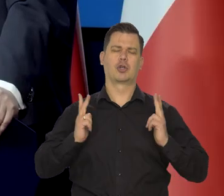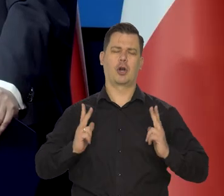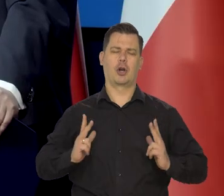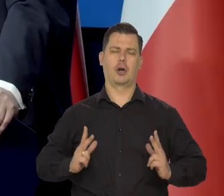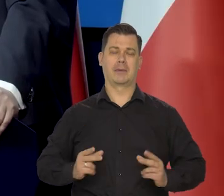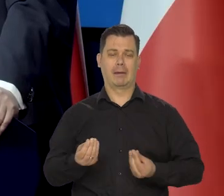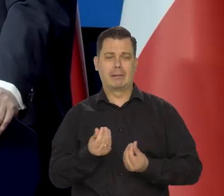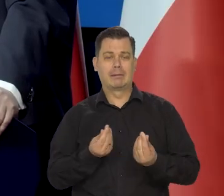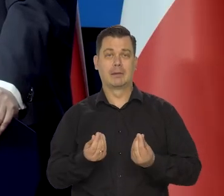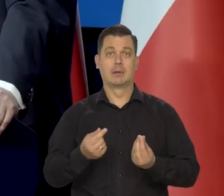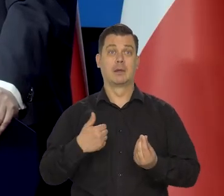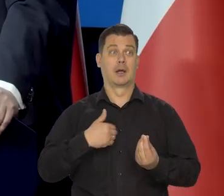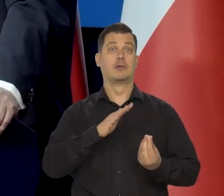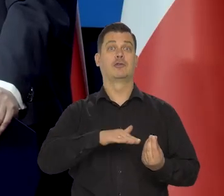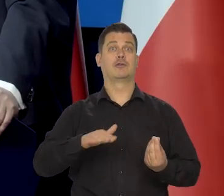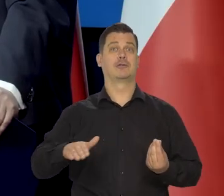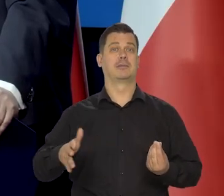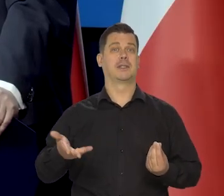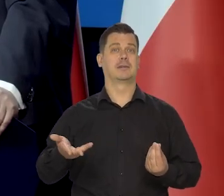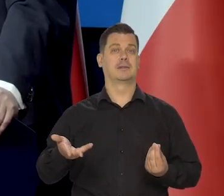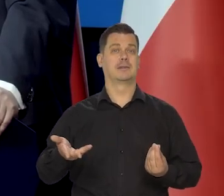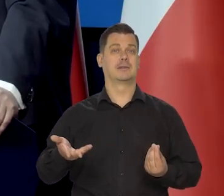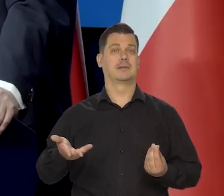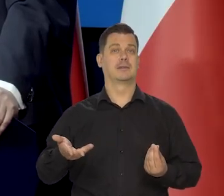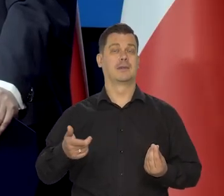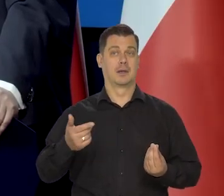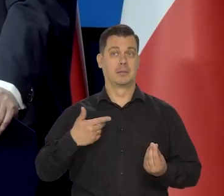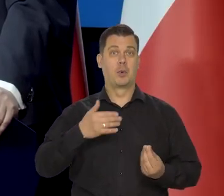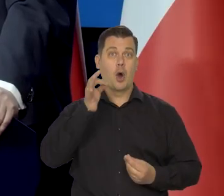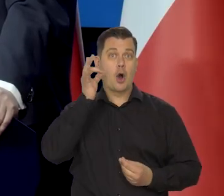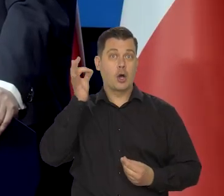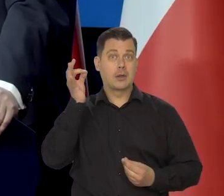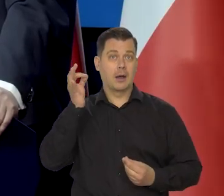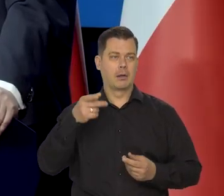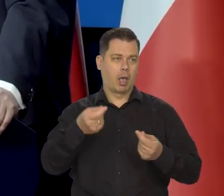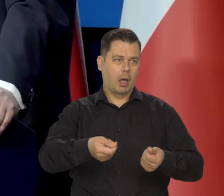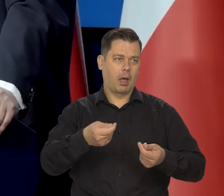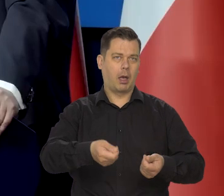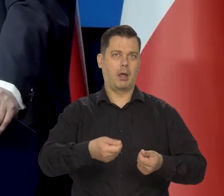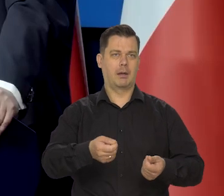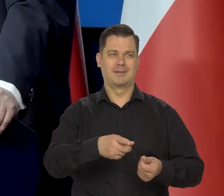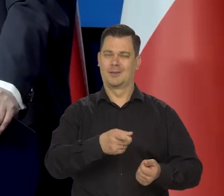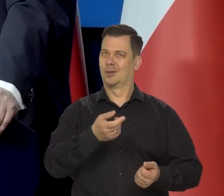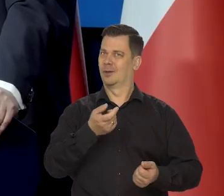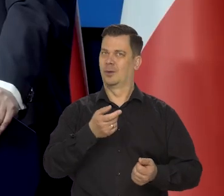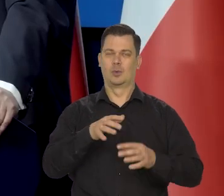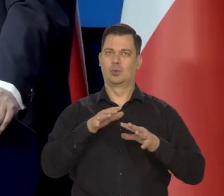bo nie mieliśmy dzieci. No na kota się sporo wydawało zawsze, bo to było trudno zdobyć tą rybę,